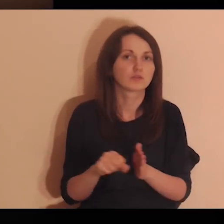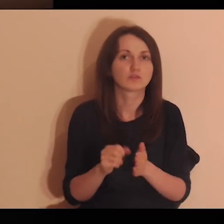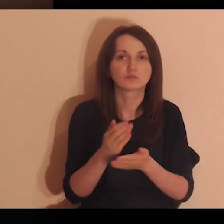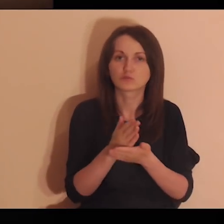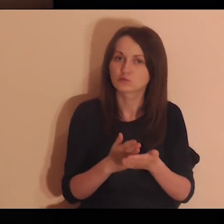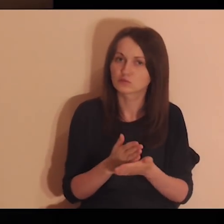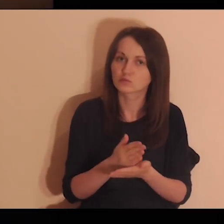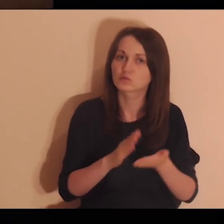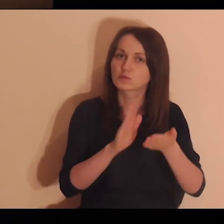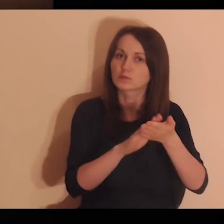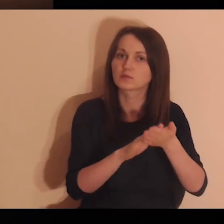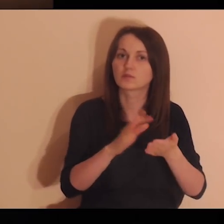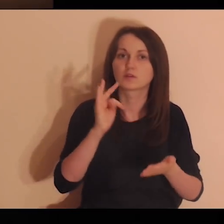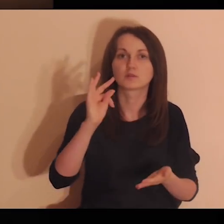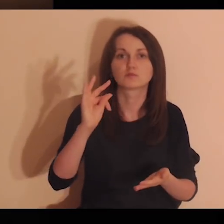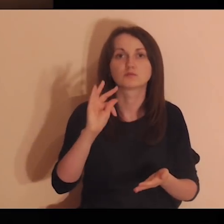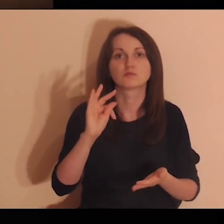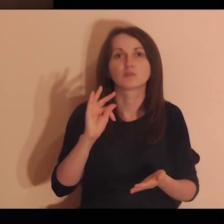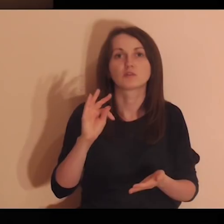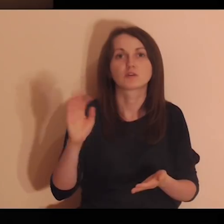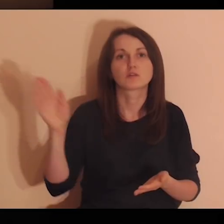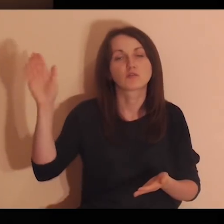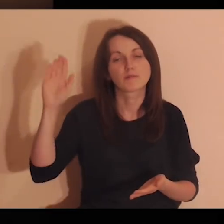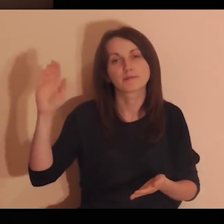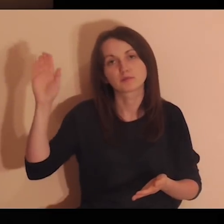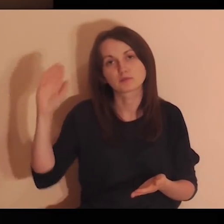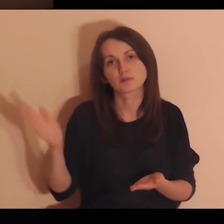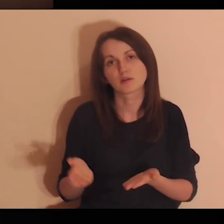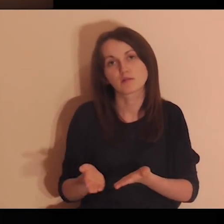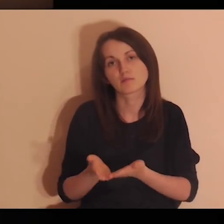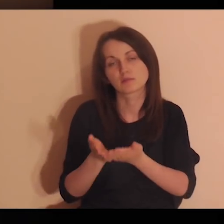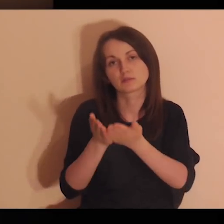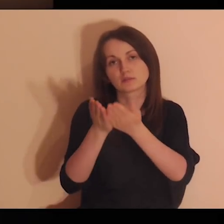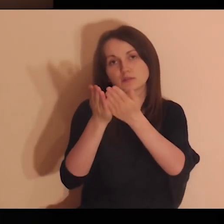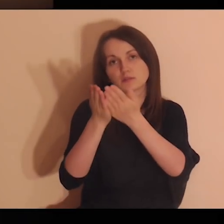były skierowane jedynie do służby i chwały Twojego Boskiego Majestatu.